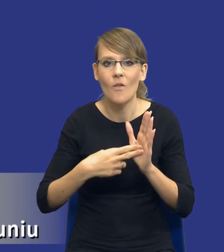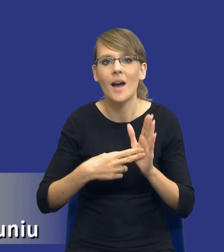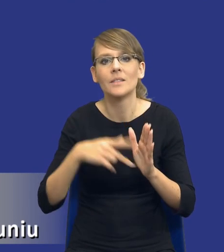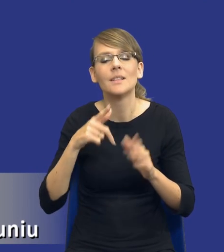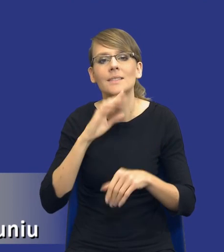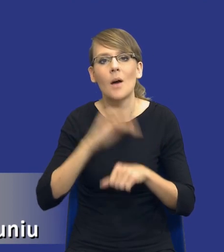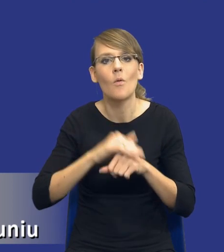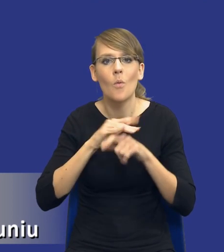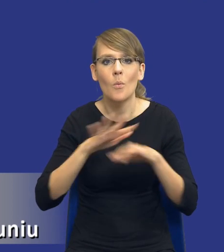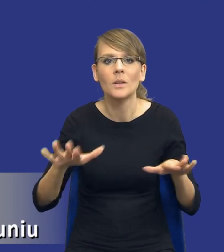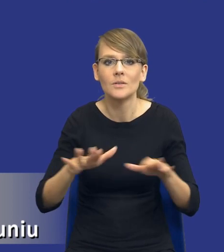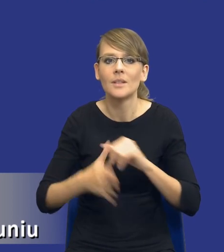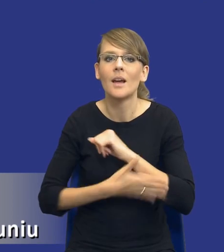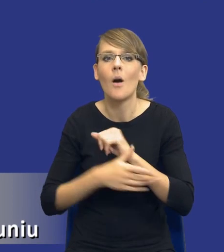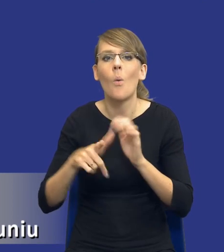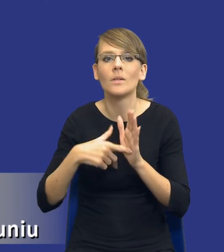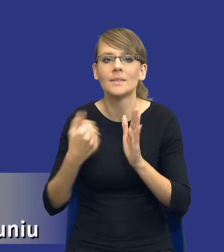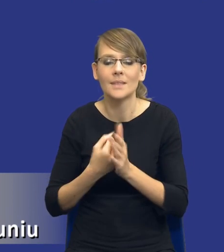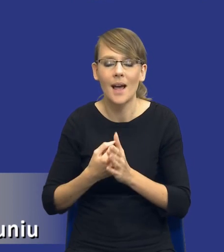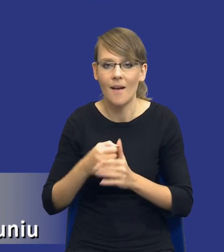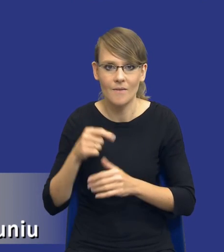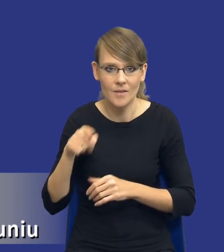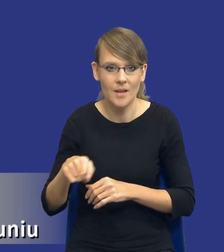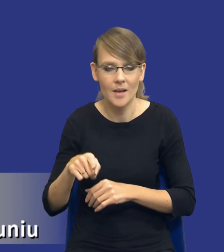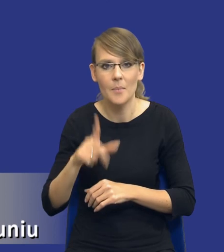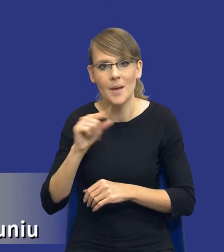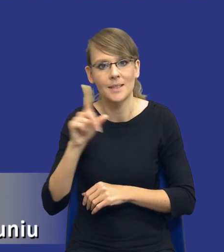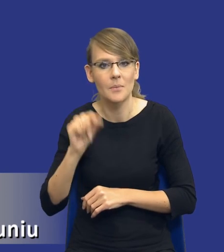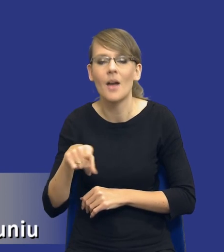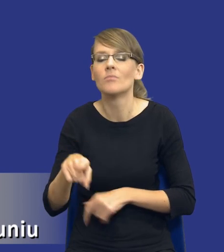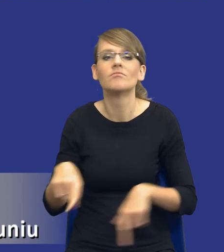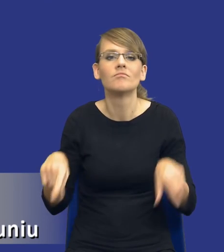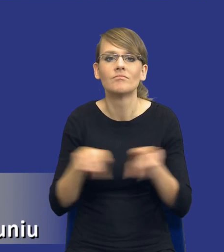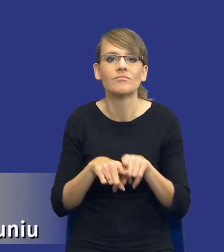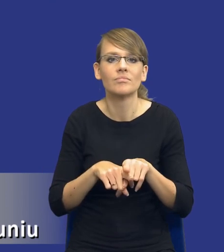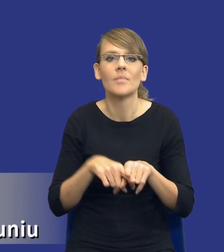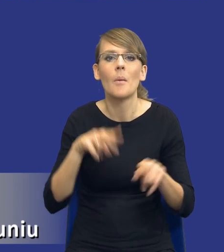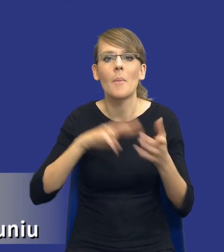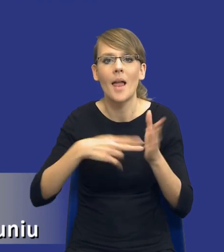rozumieniu przepisów ustawy PZP jest tym samym co planowanie prowadzenia jakiejś